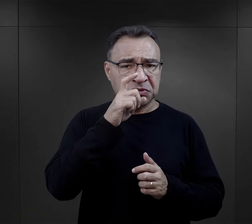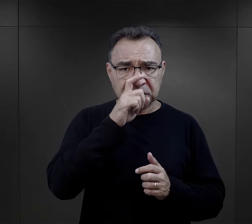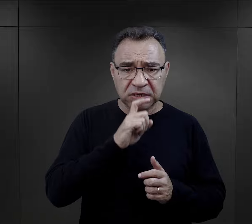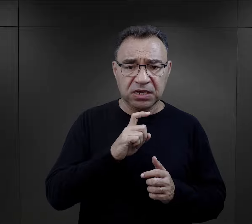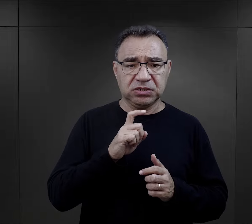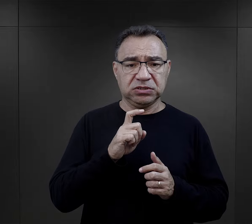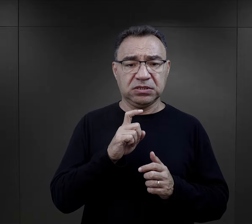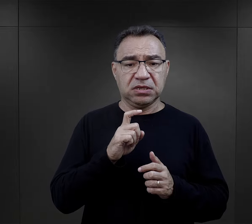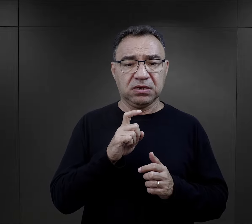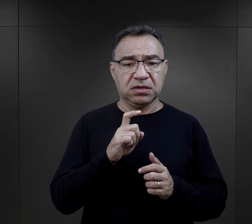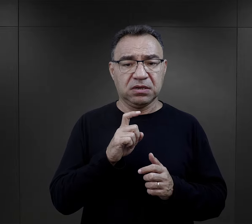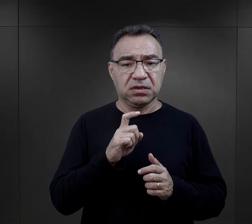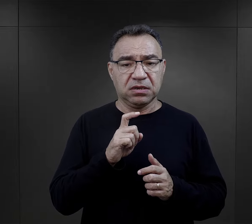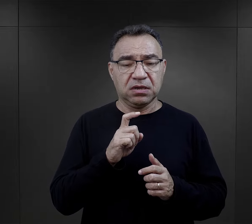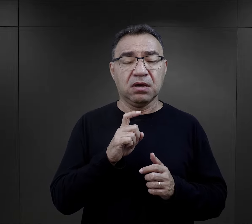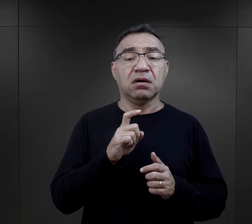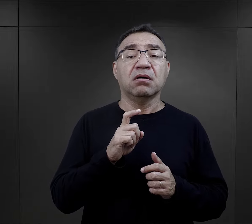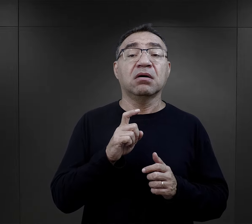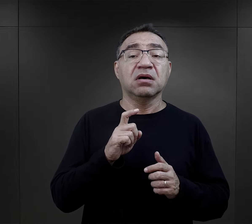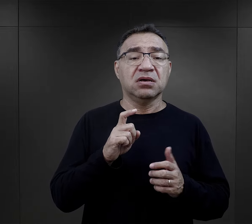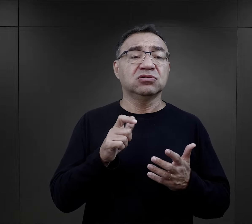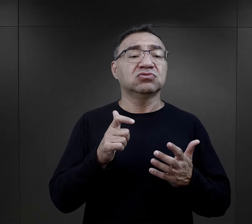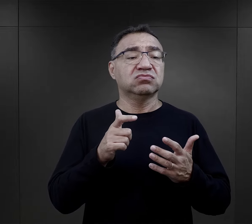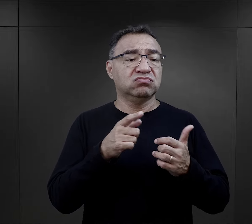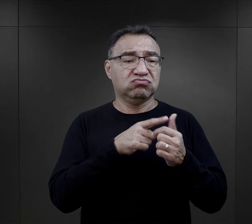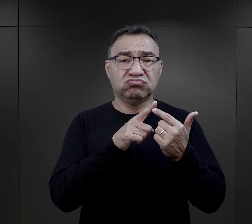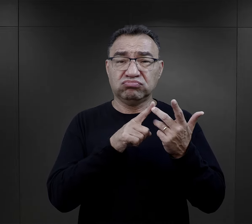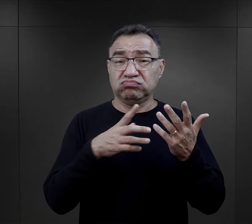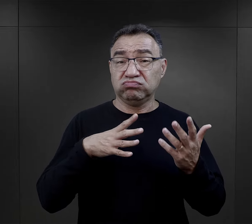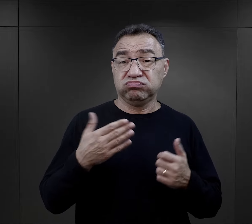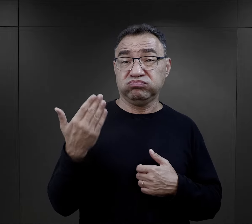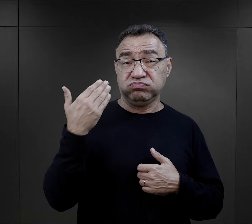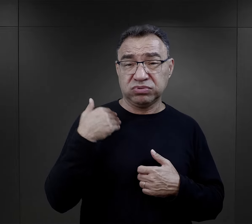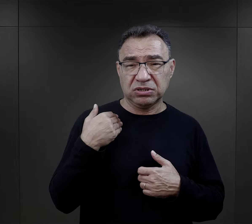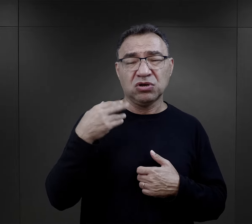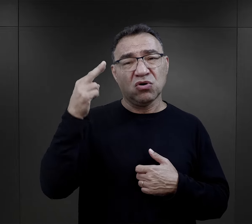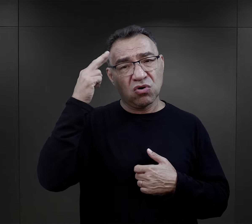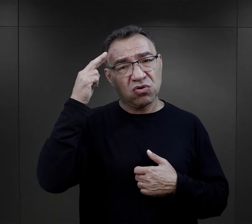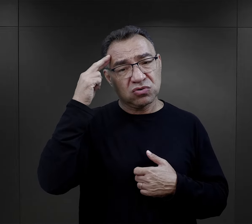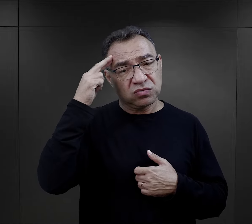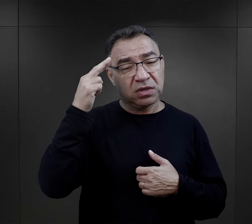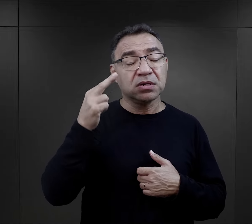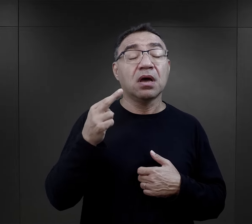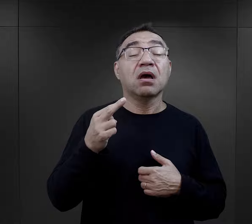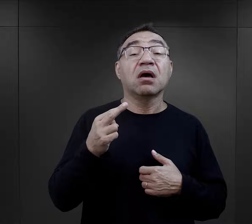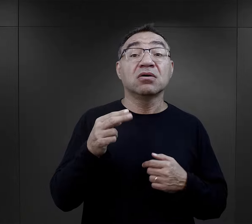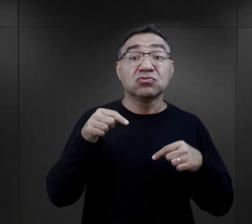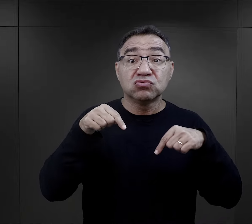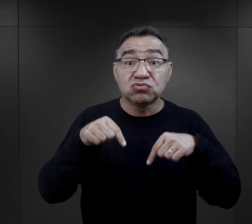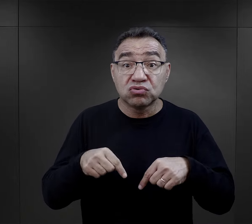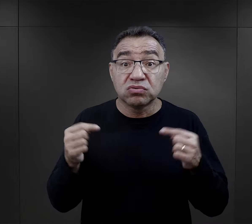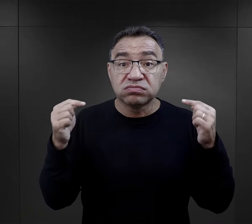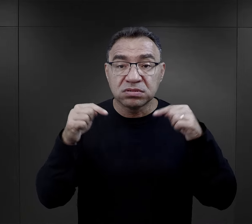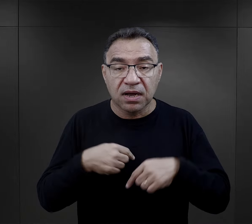Znaczenie tego wydarzenia, tego przez co przeszli uświadamiali sobie dopiero, kiedy się znaleźli w obozie.